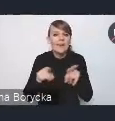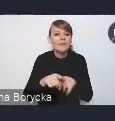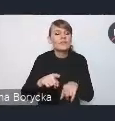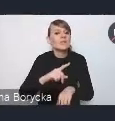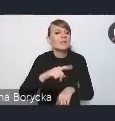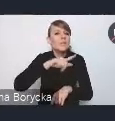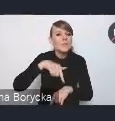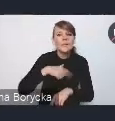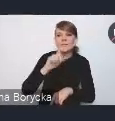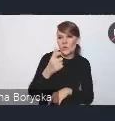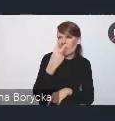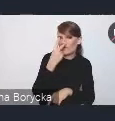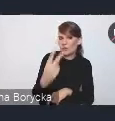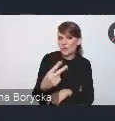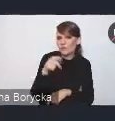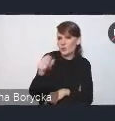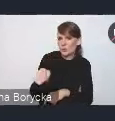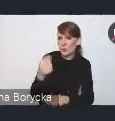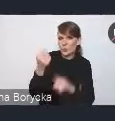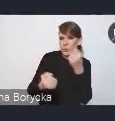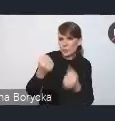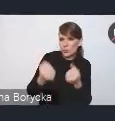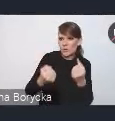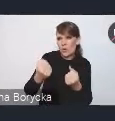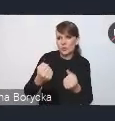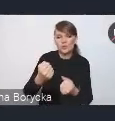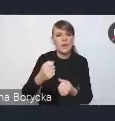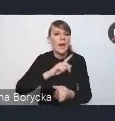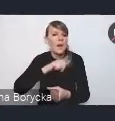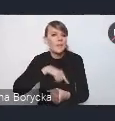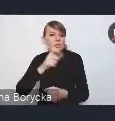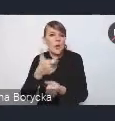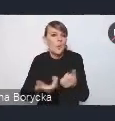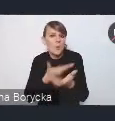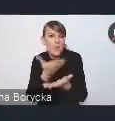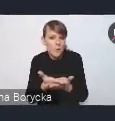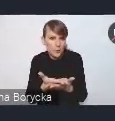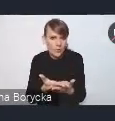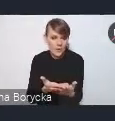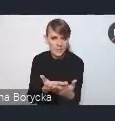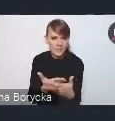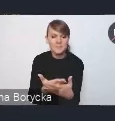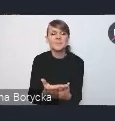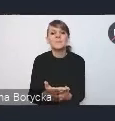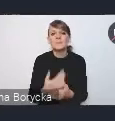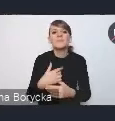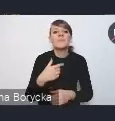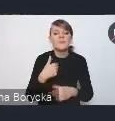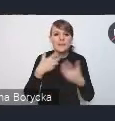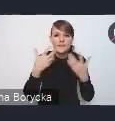jakie rozwiązania proponujemy w tym nowym dokumencie. I zachęcić państwa